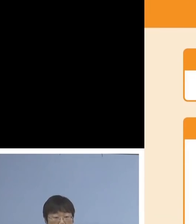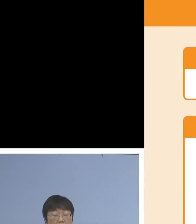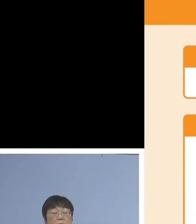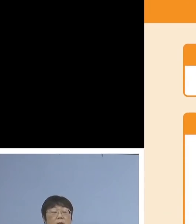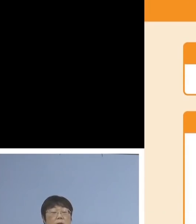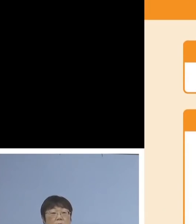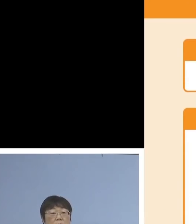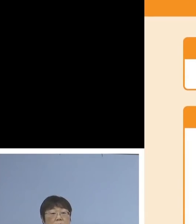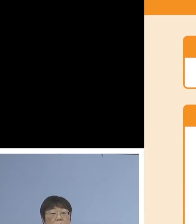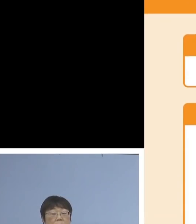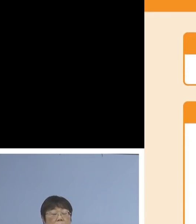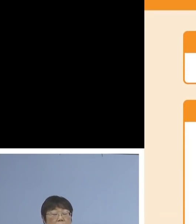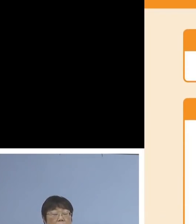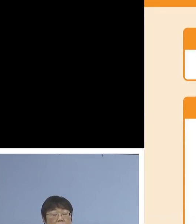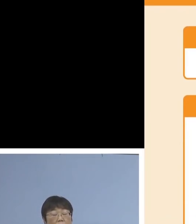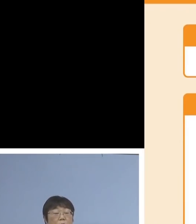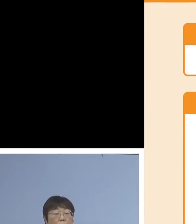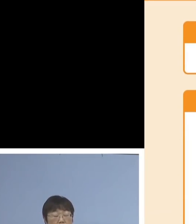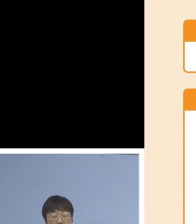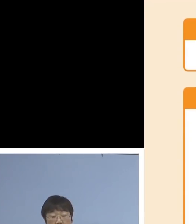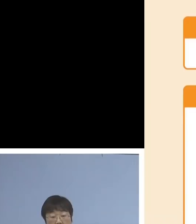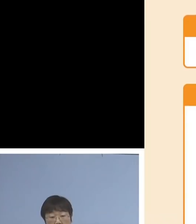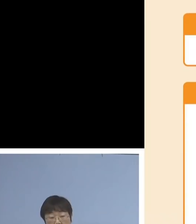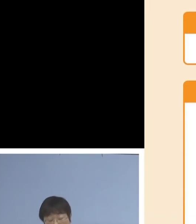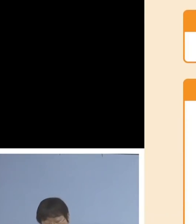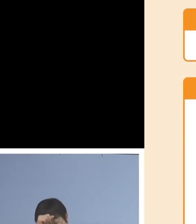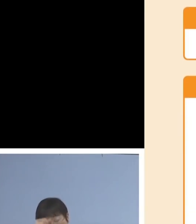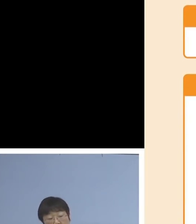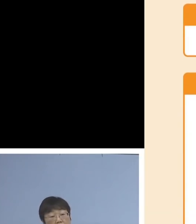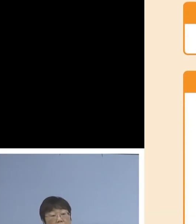そして新型コロナウイルス感染症の 影響において